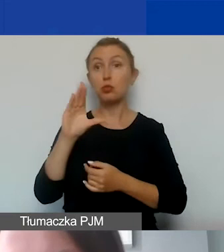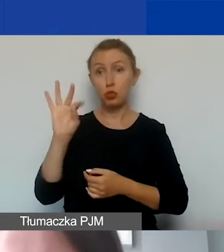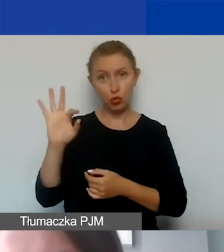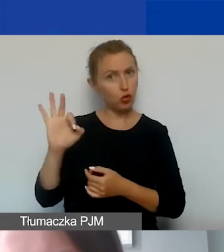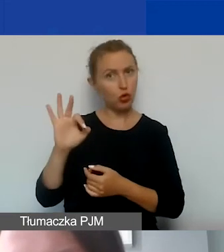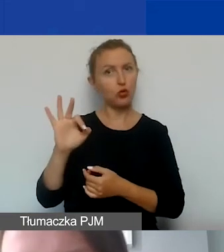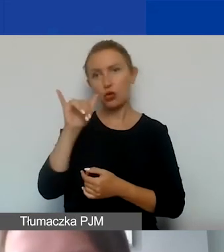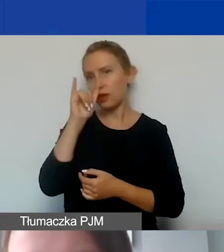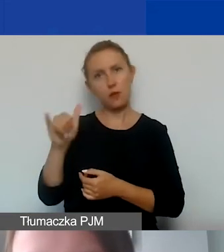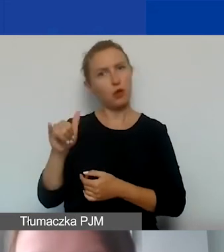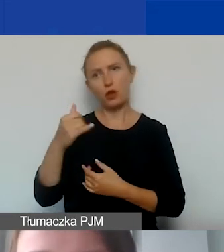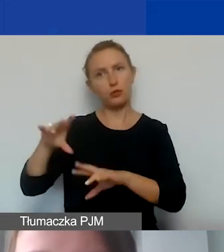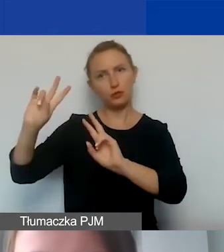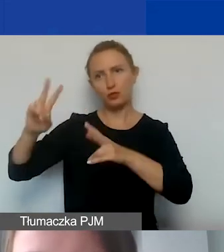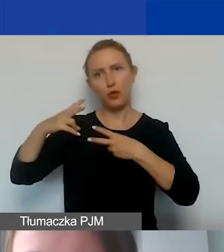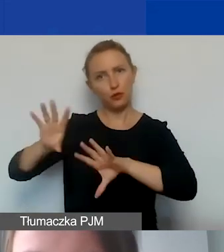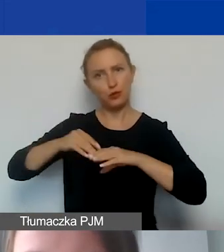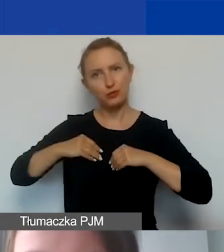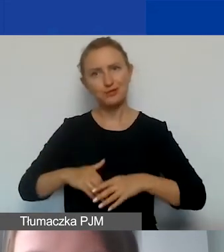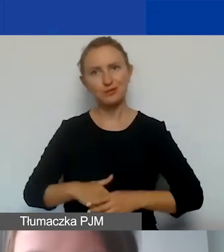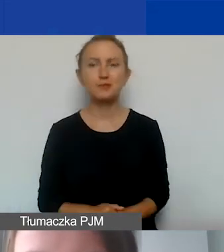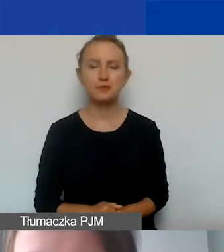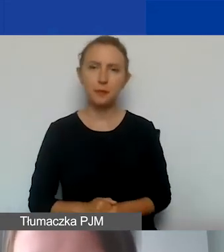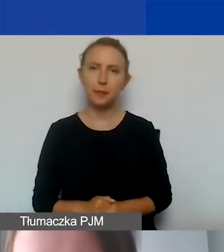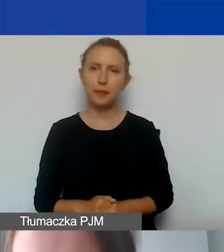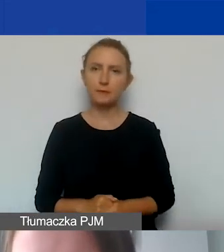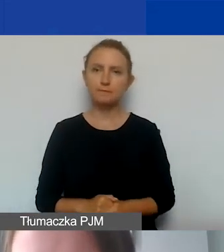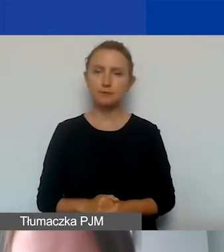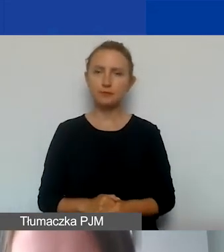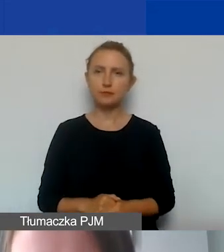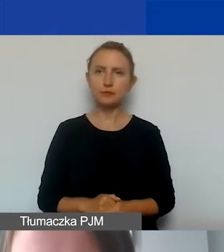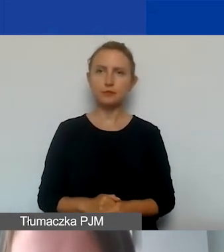nie mogą być one odzyskiwane w ramach obowiązujących przepisów.